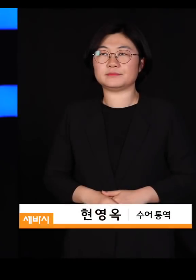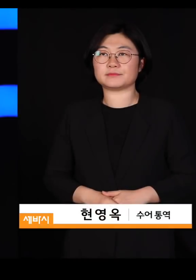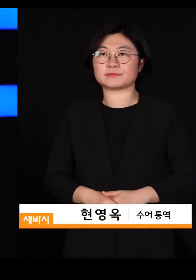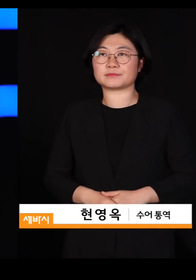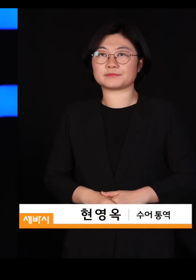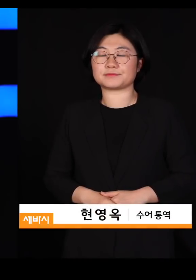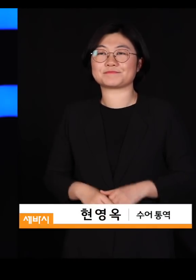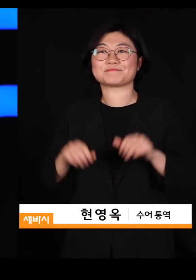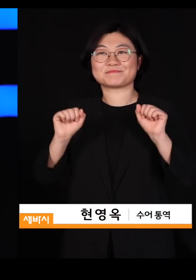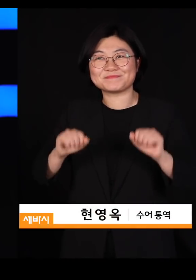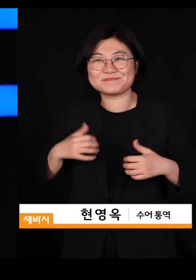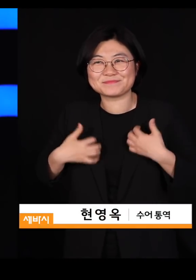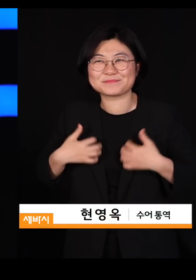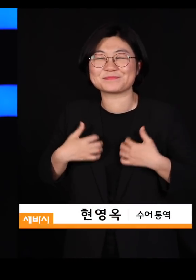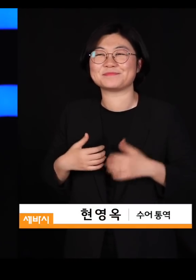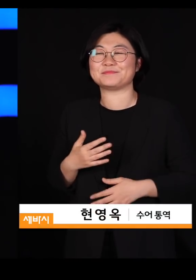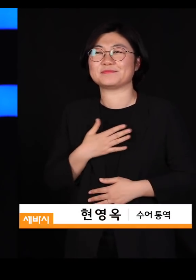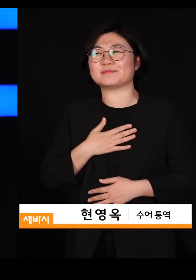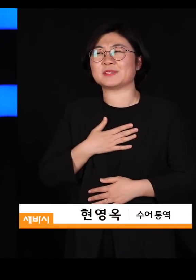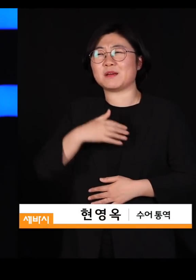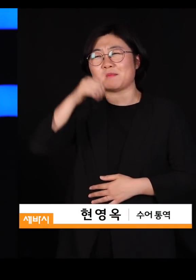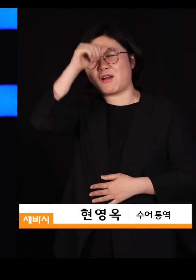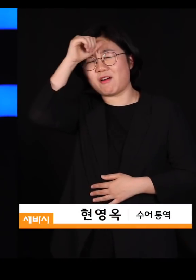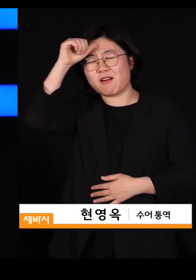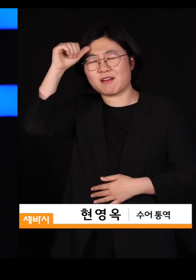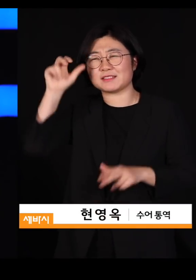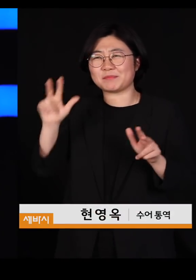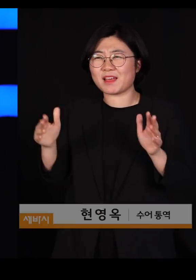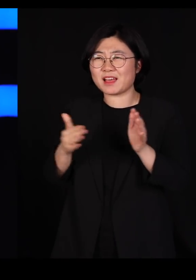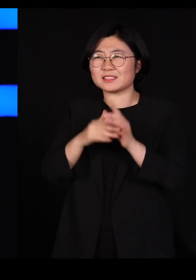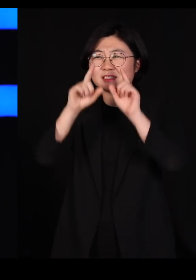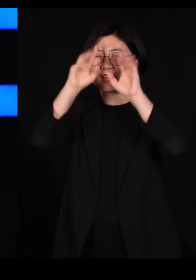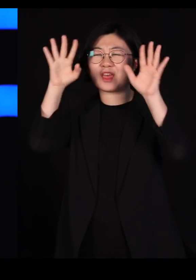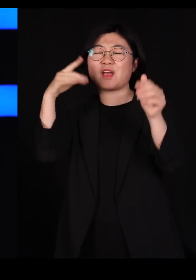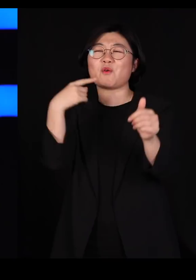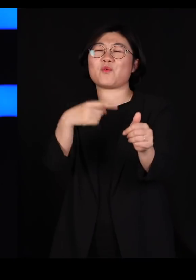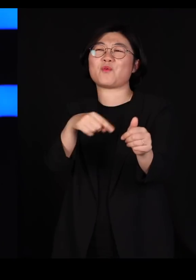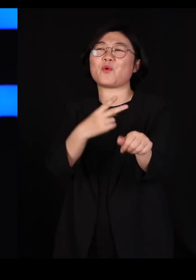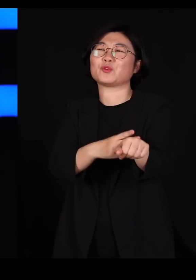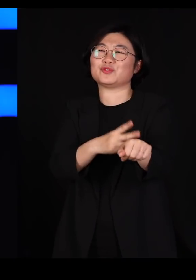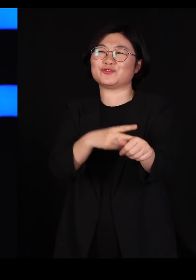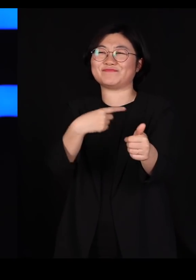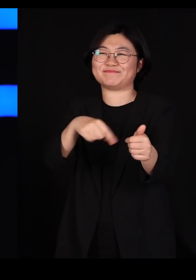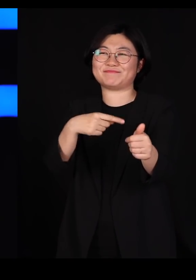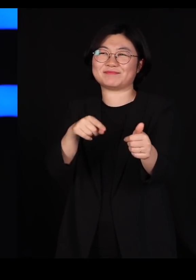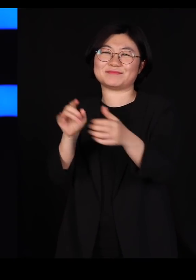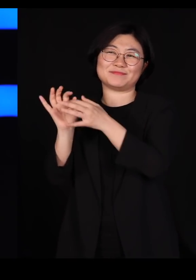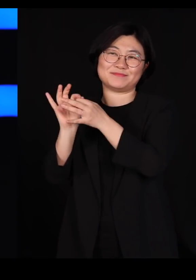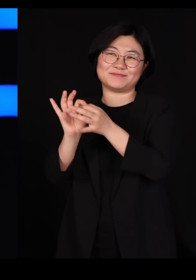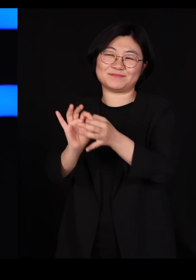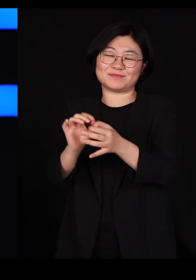반갑습니다 저는 평생 대학교수로 살았는데요